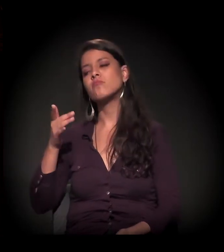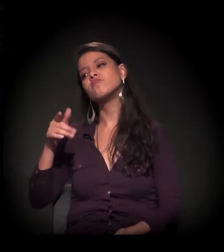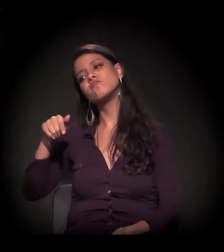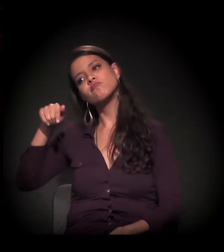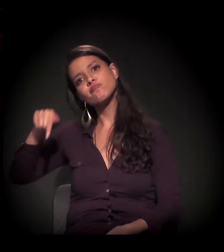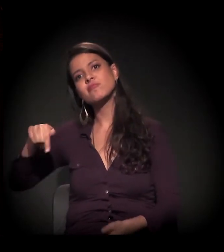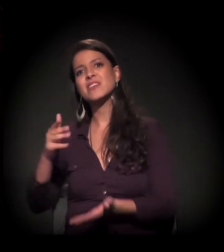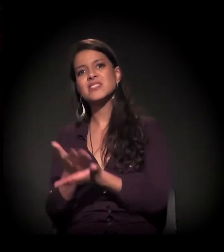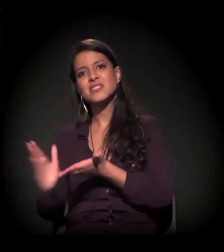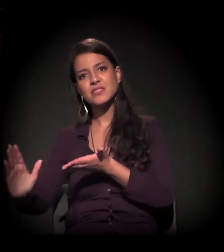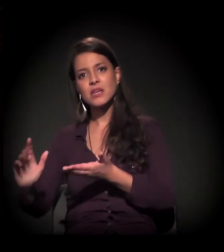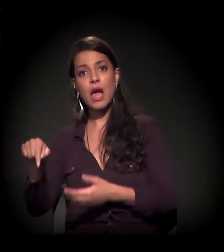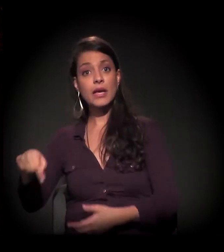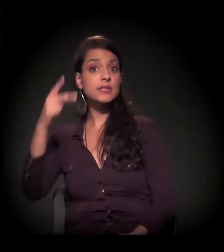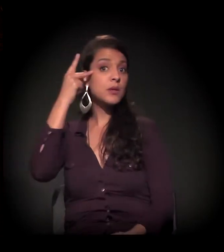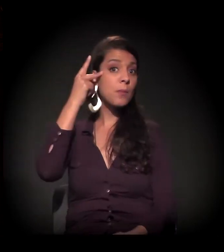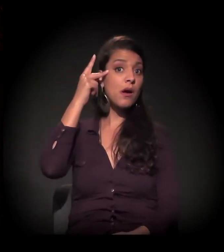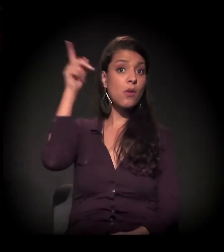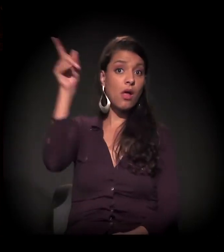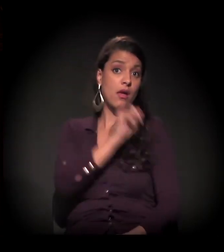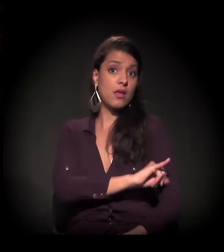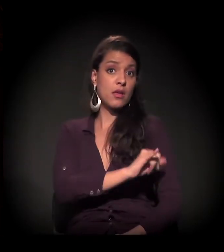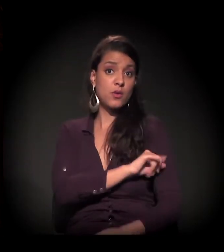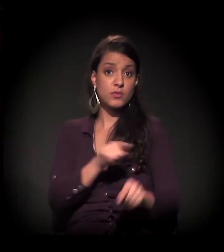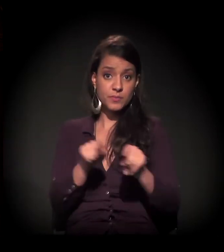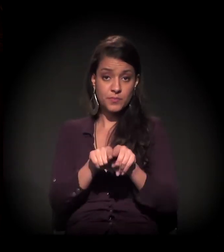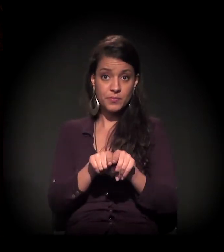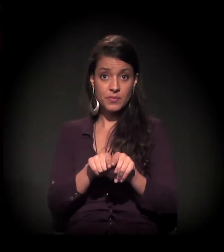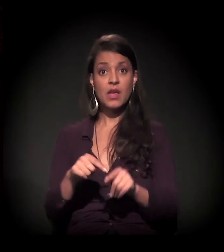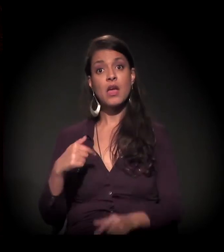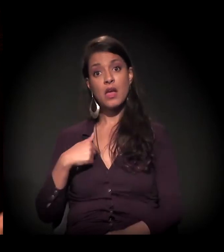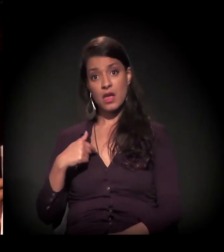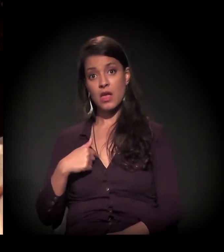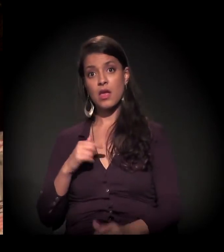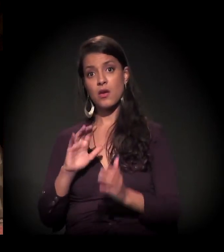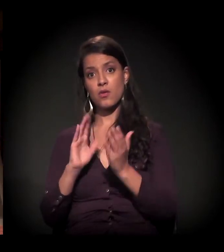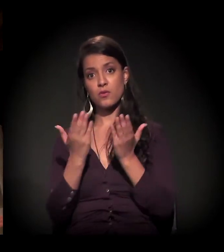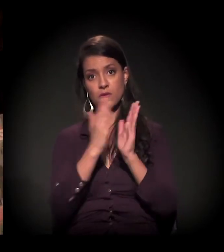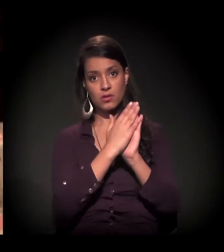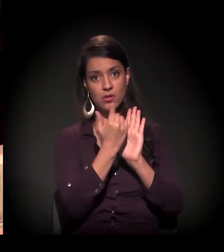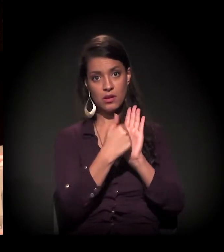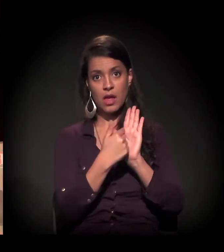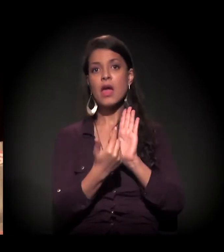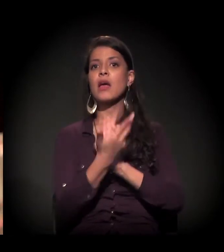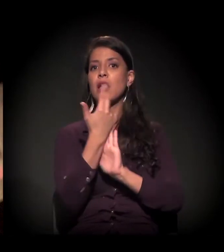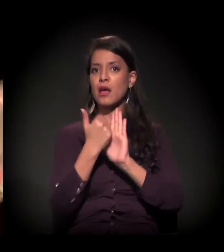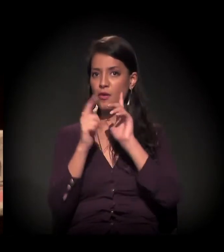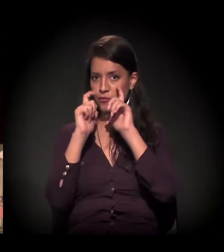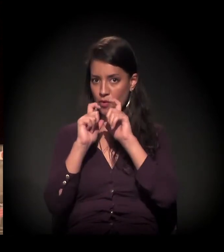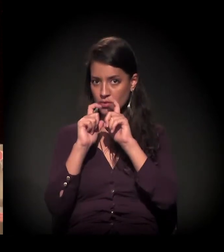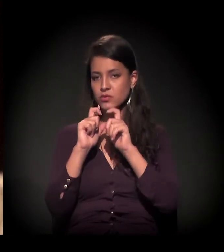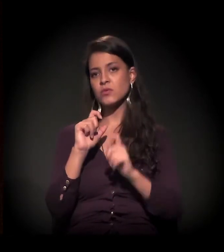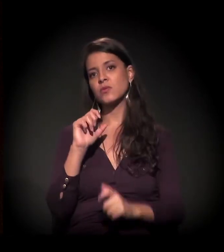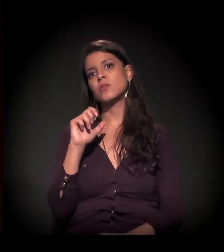ou de segregação nas ruas de São Paulo e no Rio. Esta é a última edição. O Selton na capa e, muito mais importante, o novo castelinho com a entrevista da Eulina.